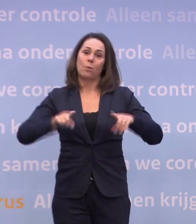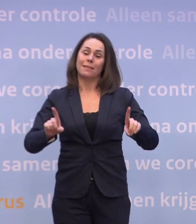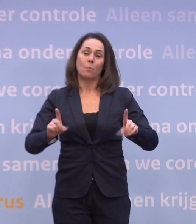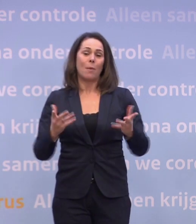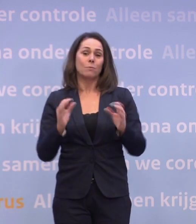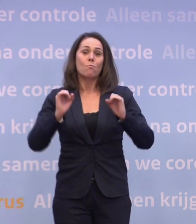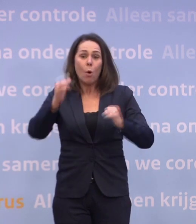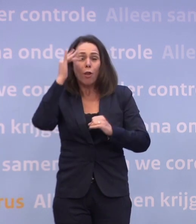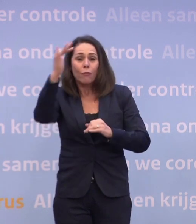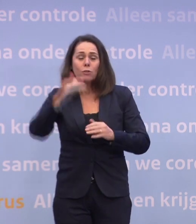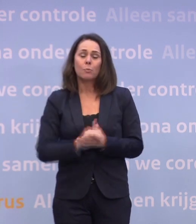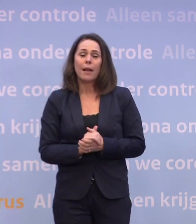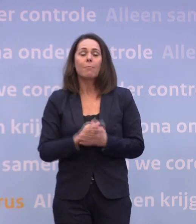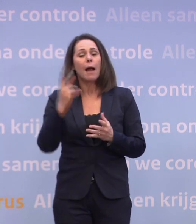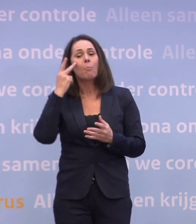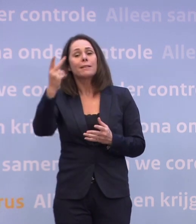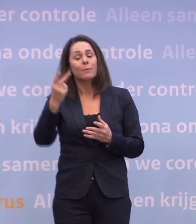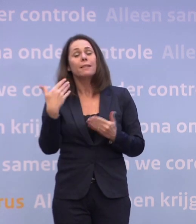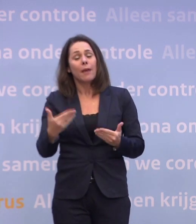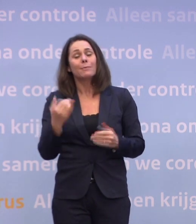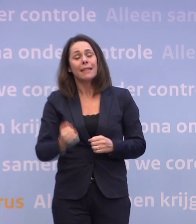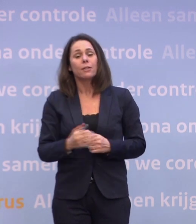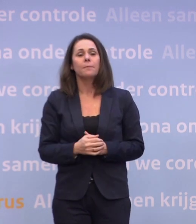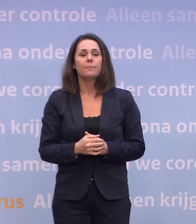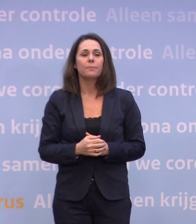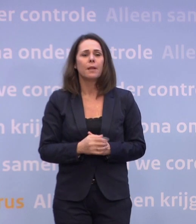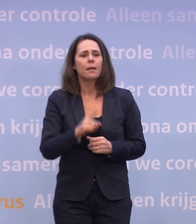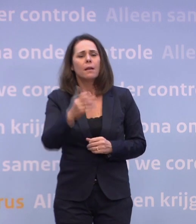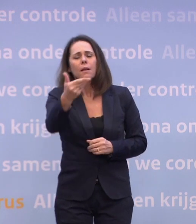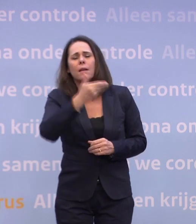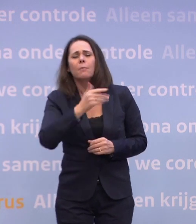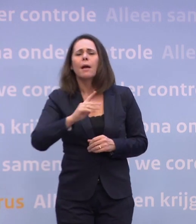Maar dat dat perspectief er is, dat is een ding dat zeker is. Maar gaat u dan in de eerste maanden van het komend jaar...